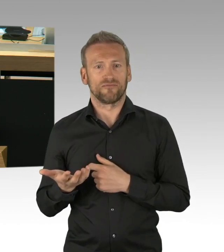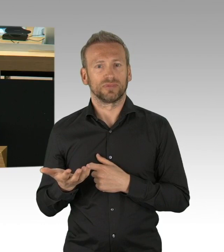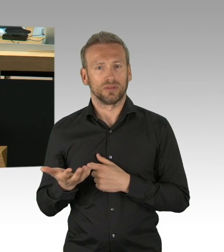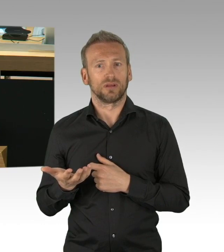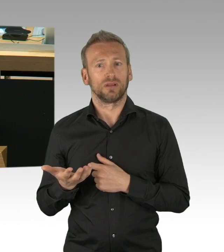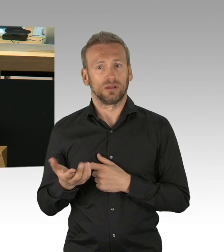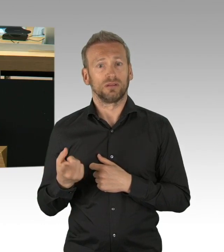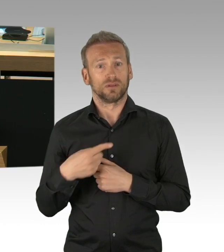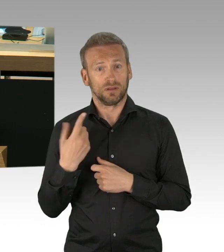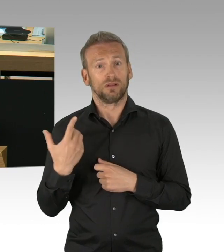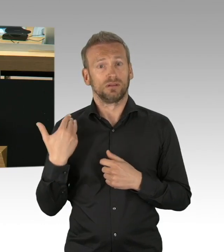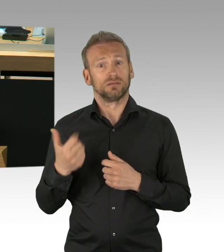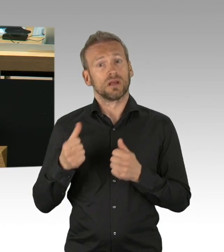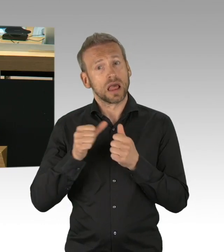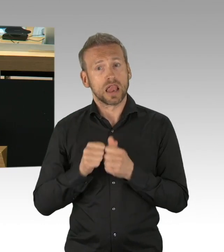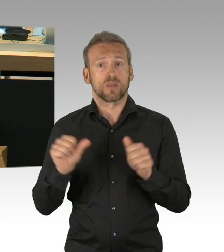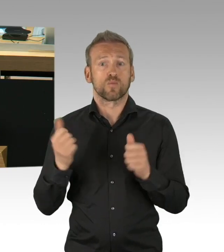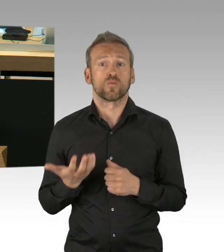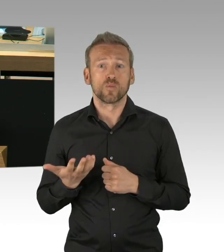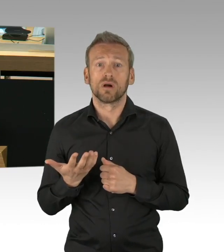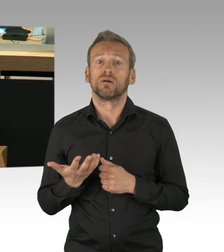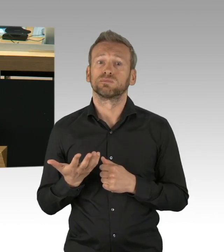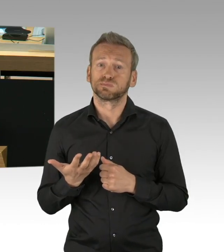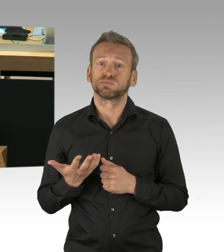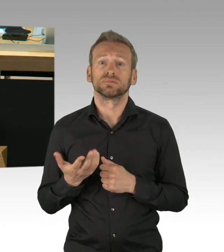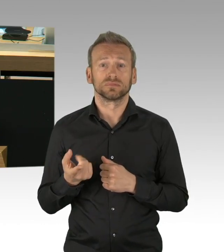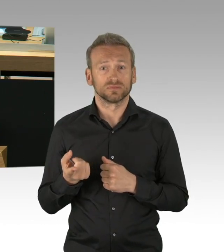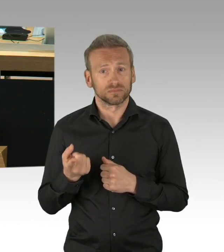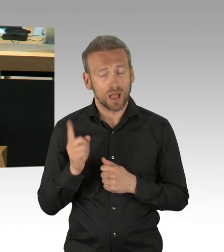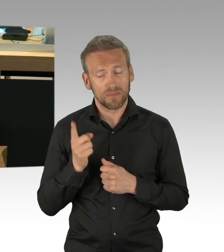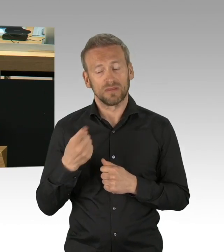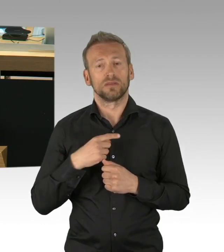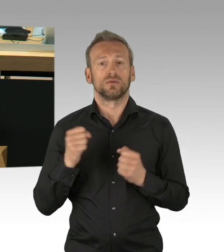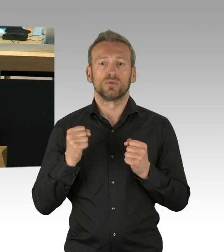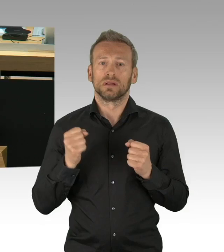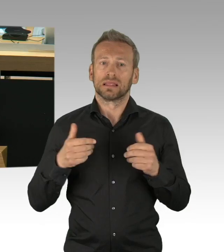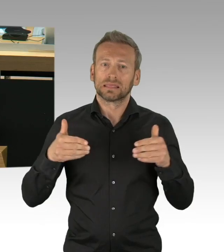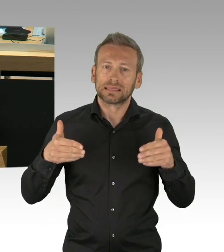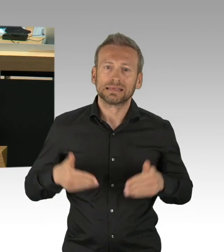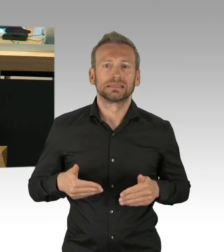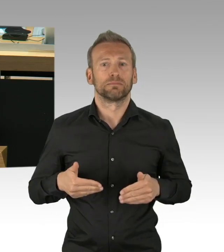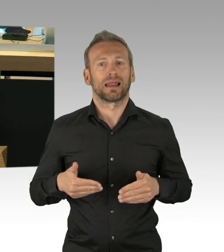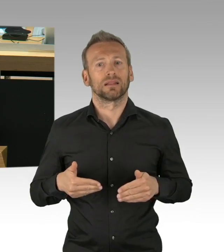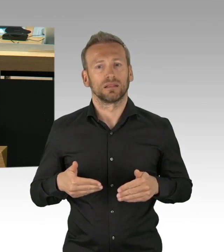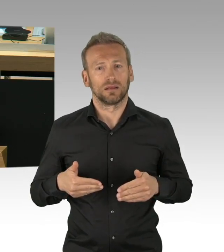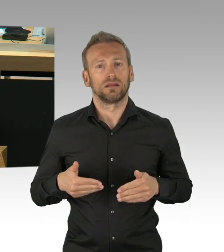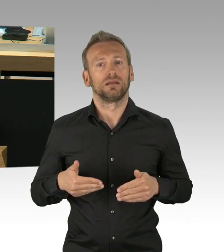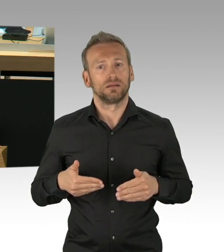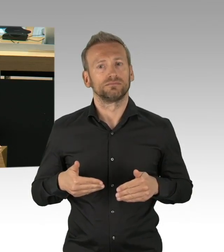wir haben Glück gehabt und viel Disziplin, meine sehr geehrten Damen und Herren. Und deswegen der Dank an alle Berlinerinnen und Berliner